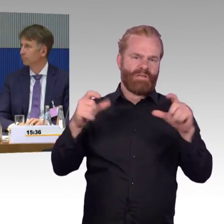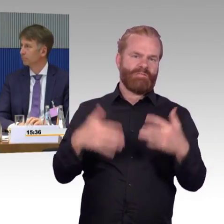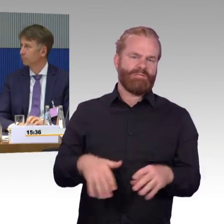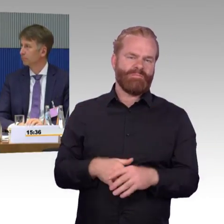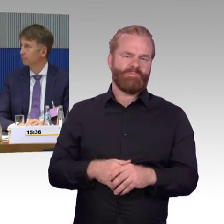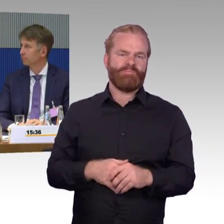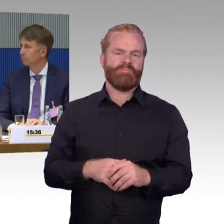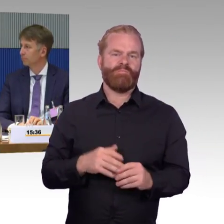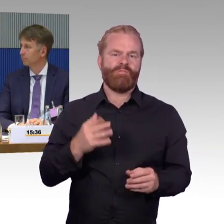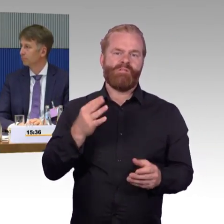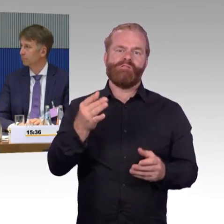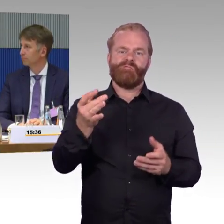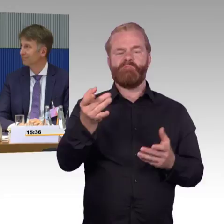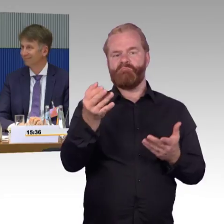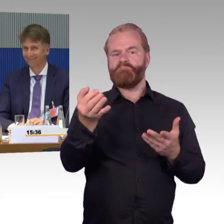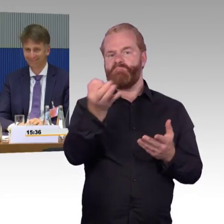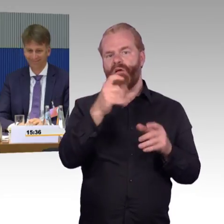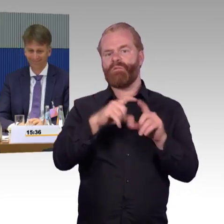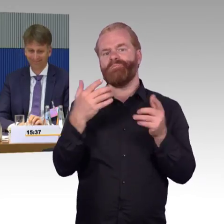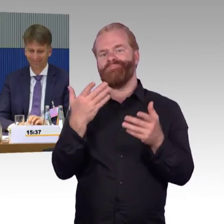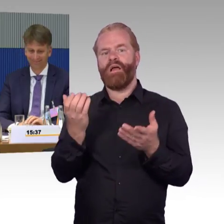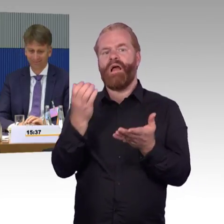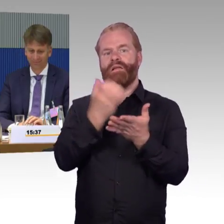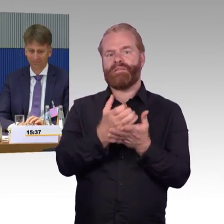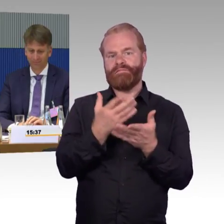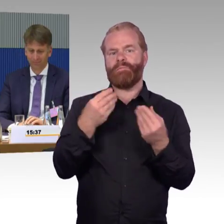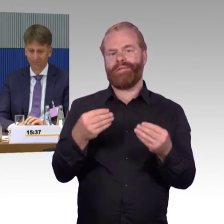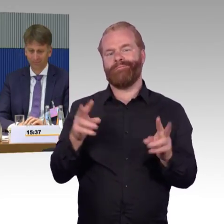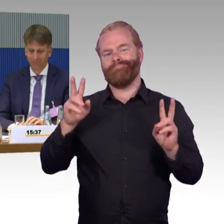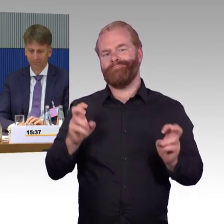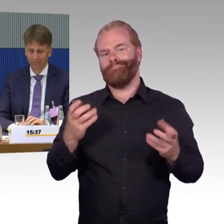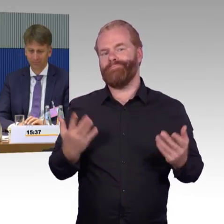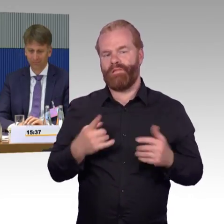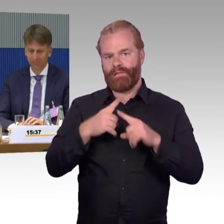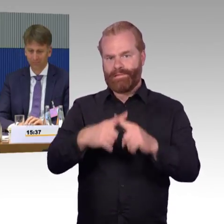im ländlichen Raum suchen Sie mal abends in der Nähe eines Bahnhofs ein Taxi.